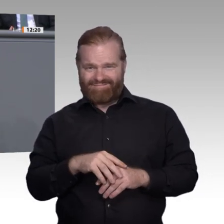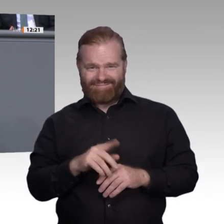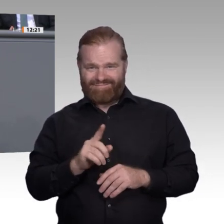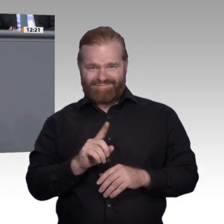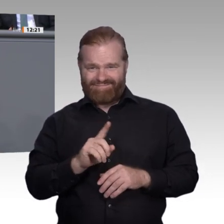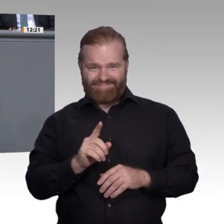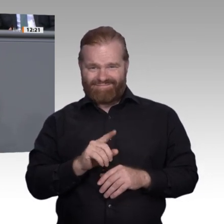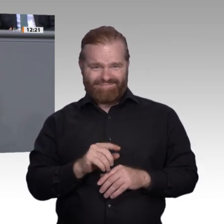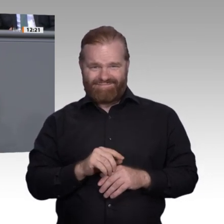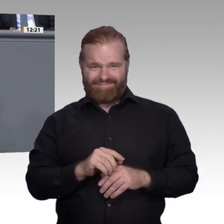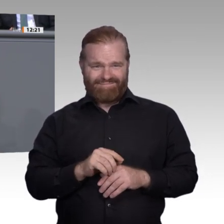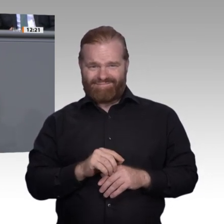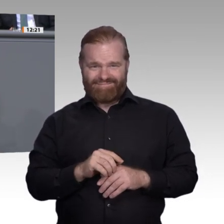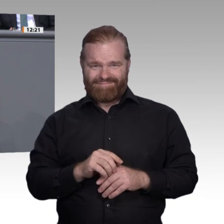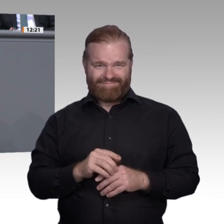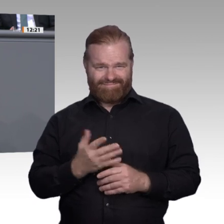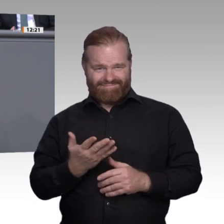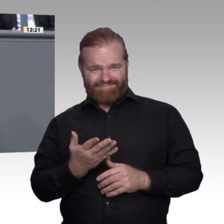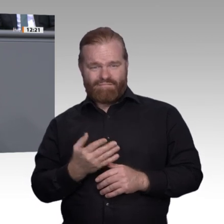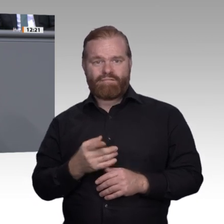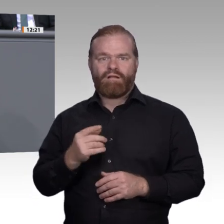haben. Zudem hat mir eine